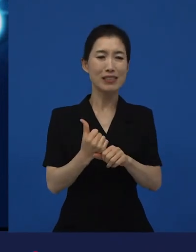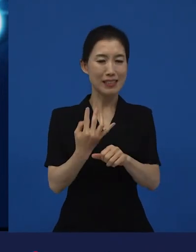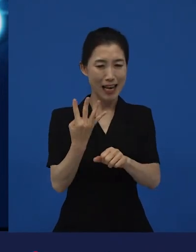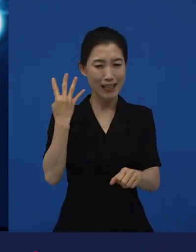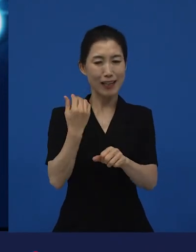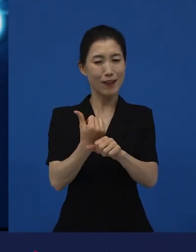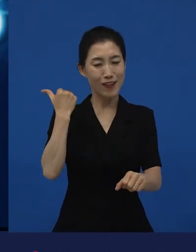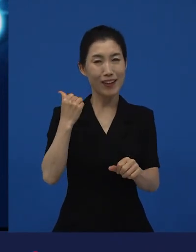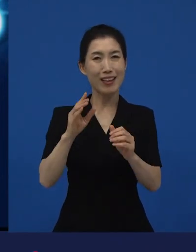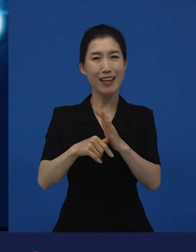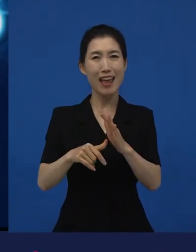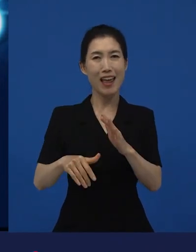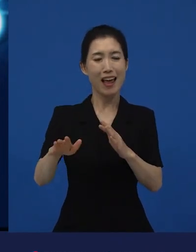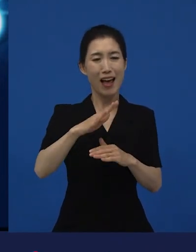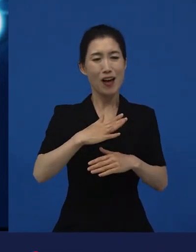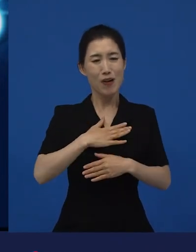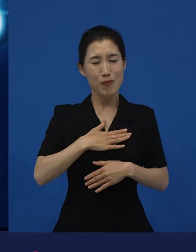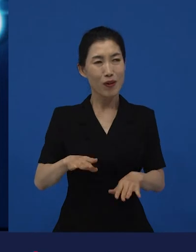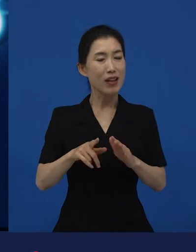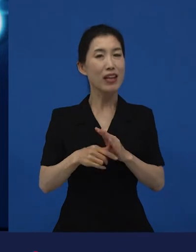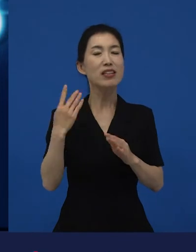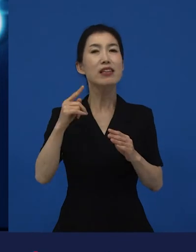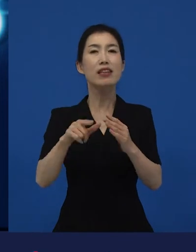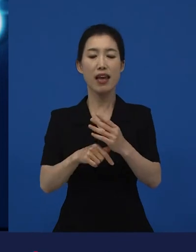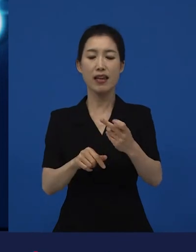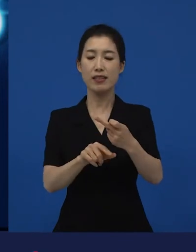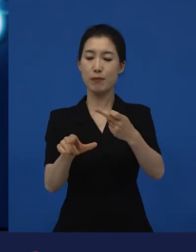4,5년 전에 그 12월에 저희가 연말에 개봉을 했는데